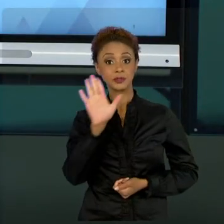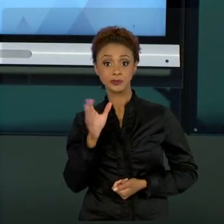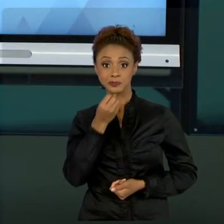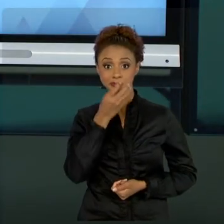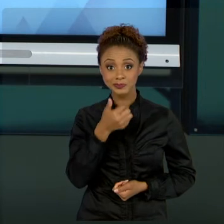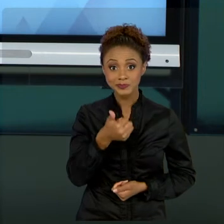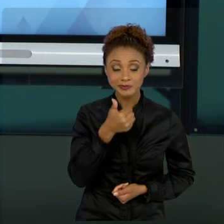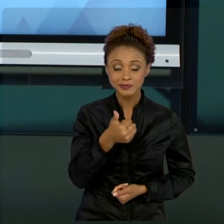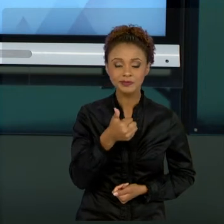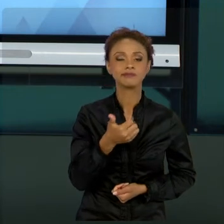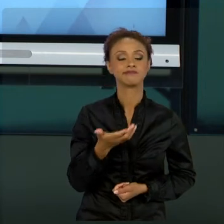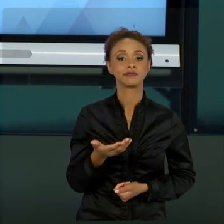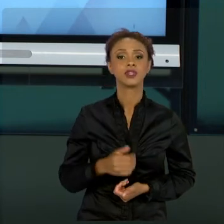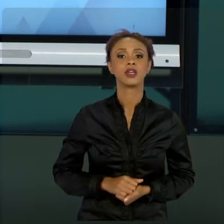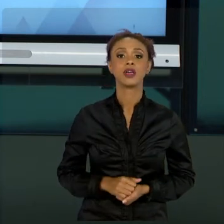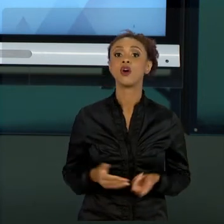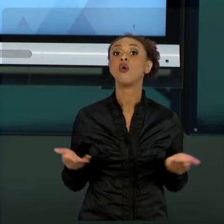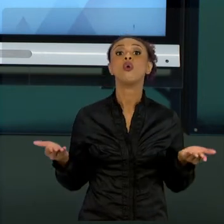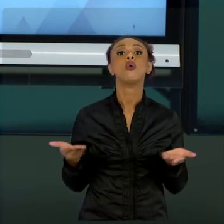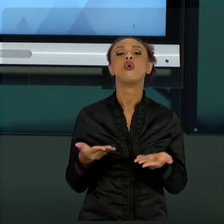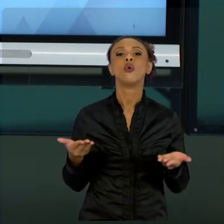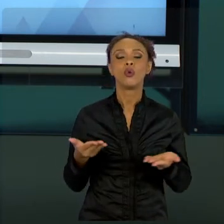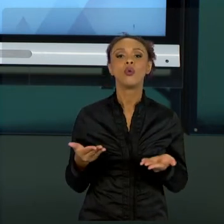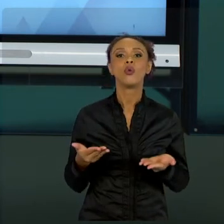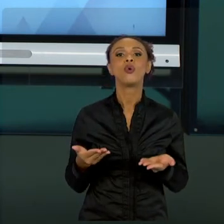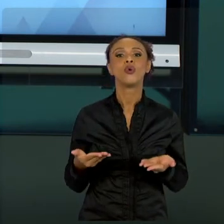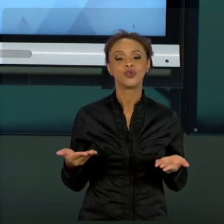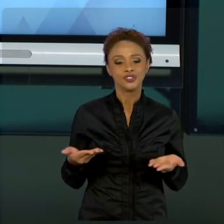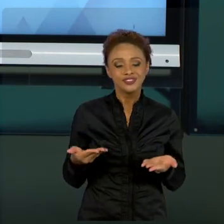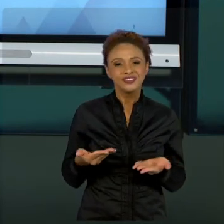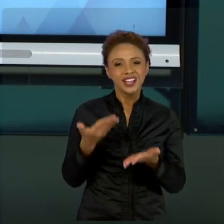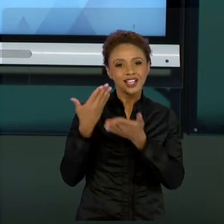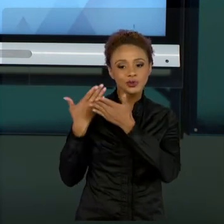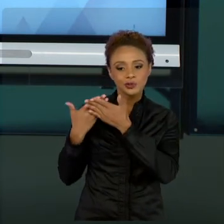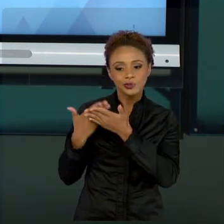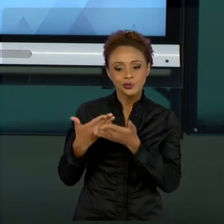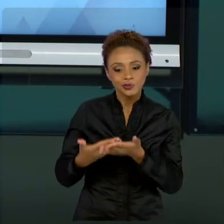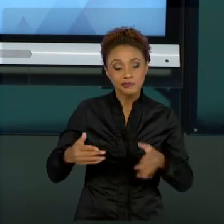NOSSOS ESTUDOS E TRAGO PRA VOCÊS UM RESUMO ACERCA